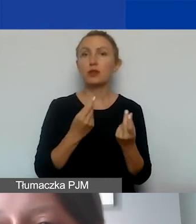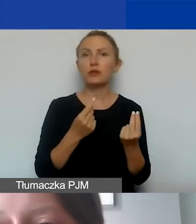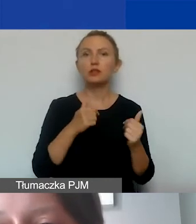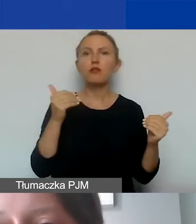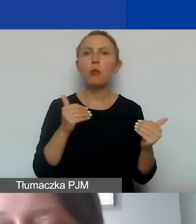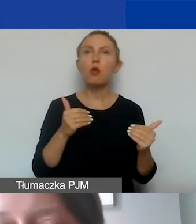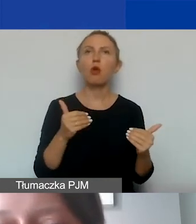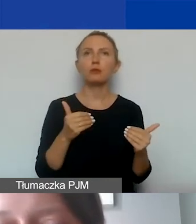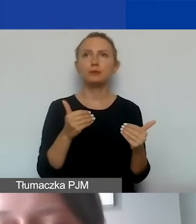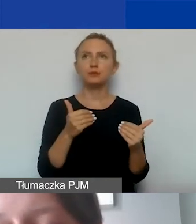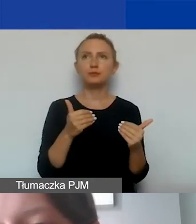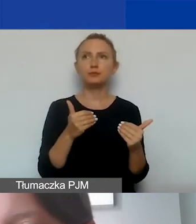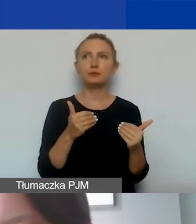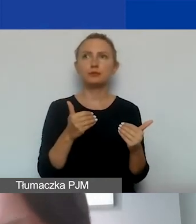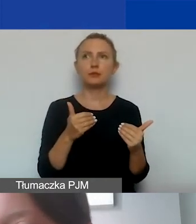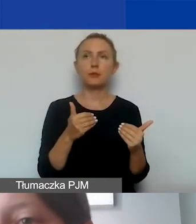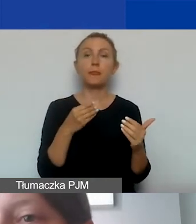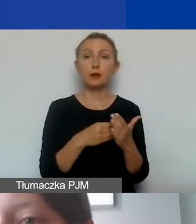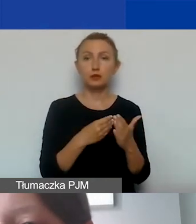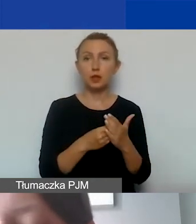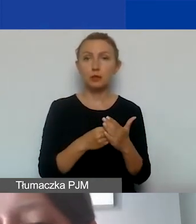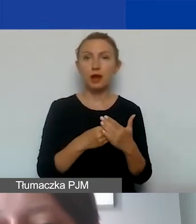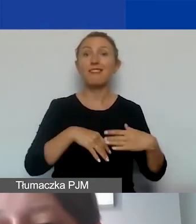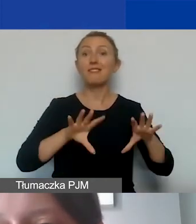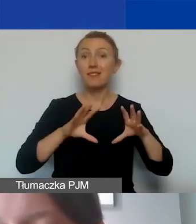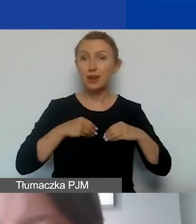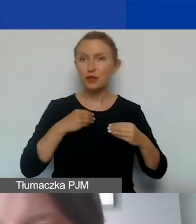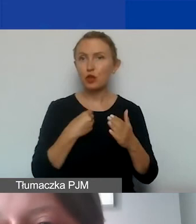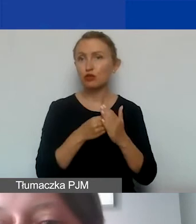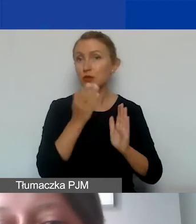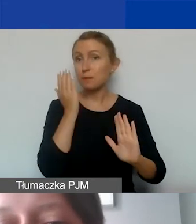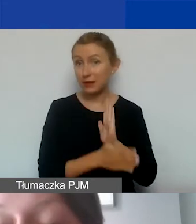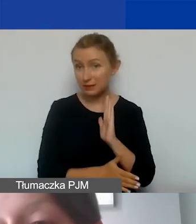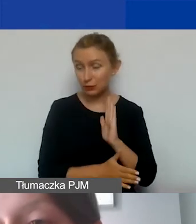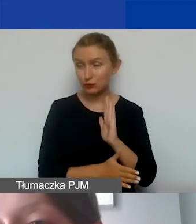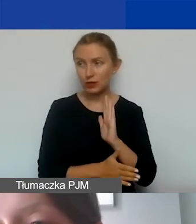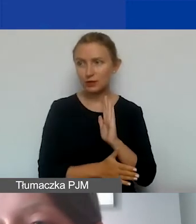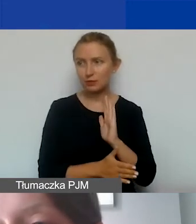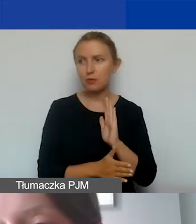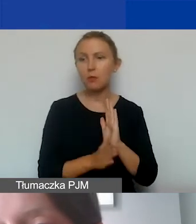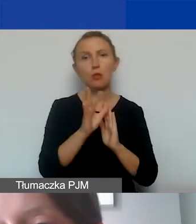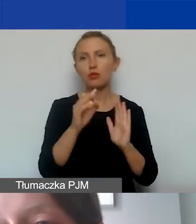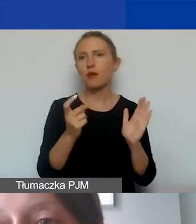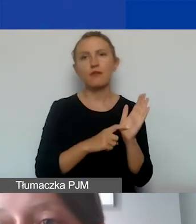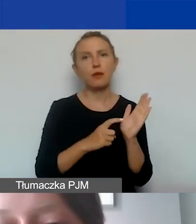mogą być kosztem kwalifikowanym i w dodatku kosztem bezpośrednim, ponieważ jest to wymóg programowy,